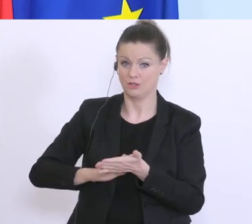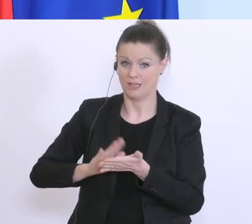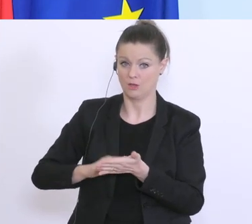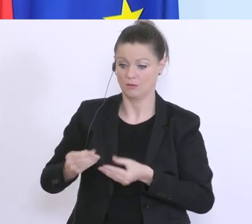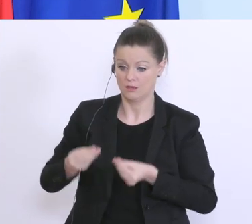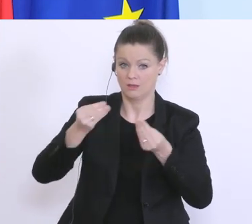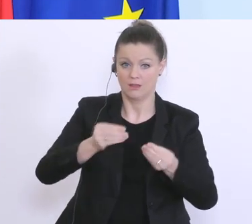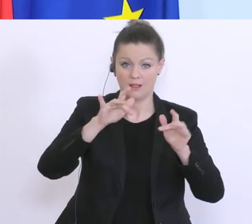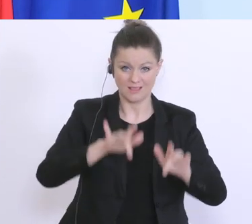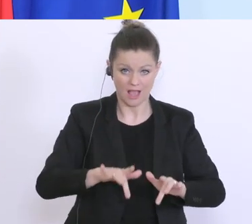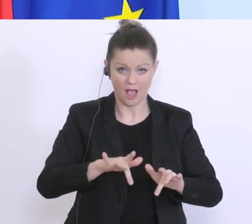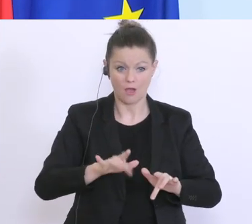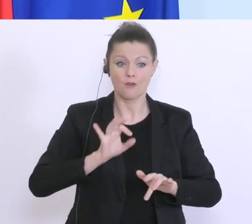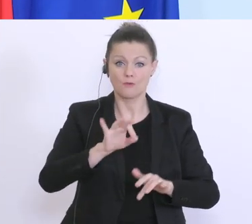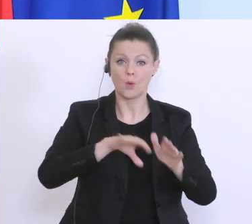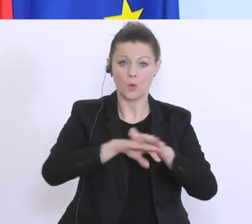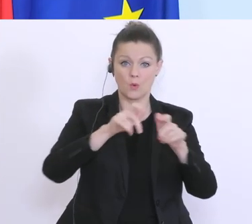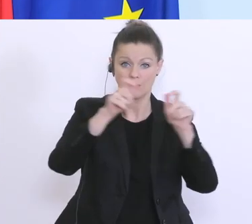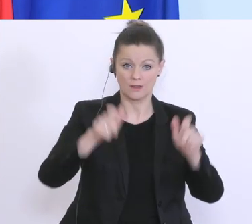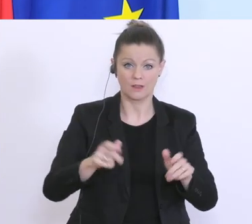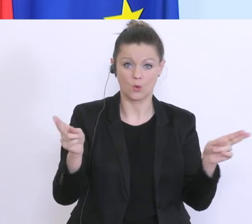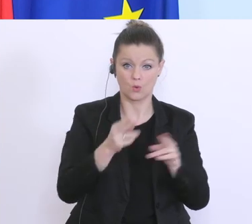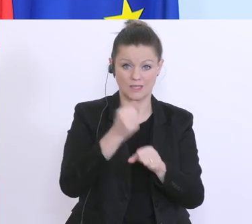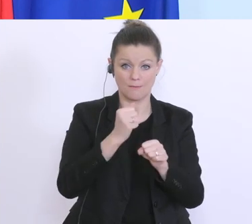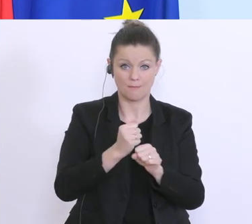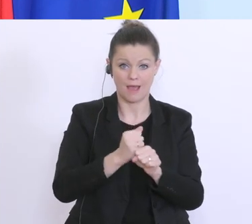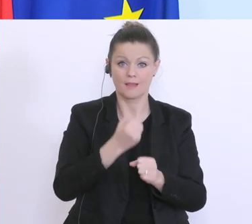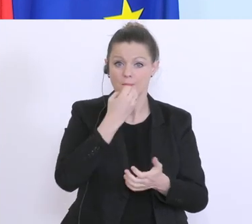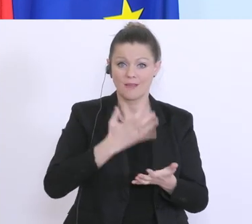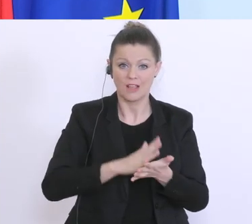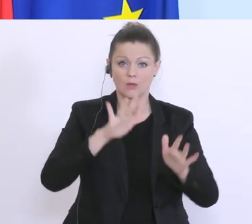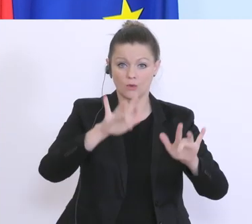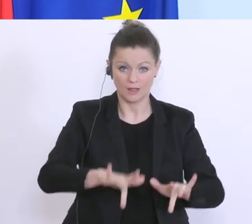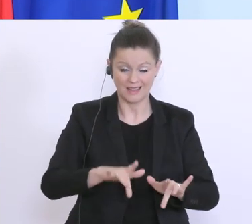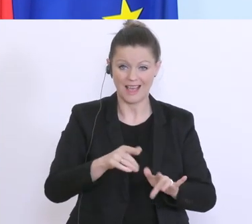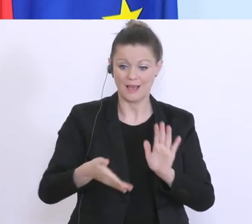das Kurzarbeit für das Unternehmen bewilligt wurde, das diese Bestätigung von den Banken